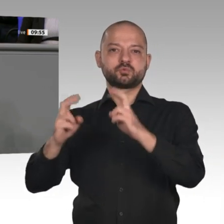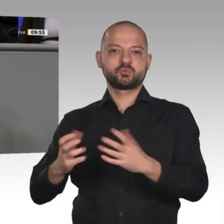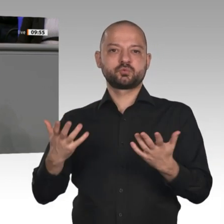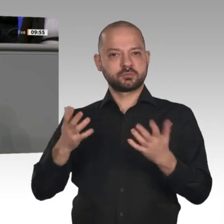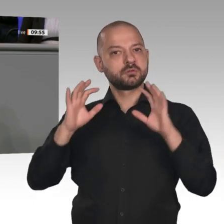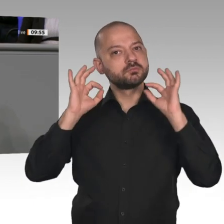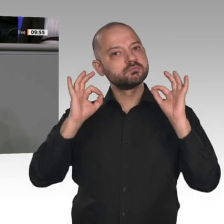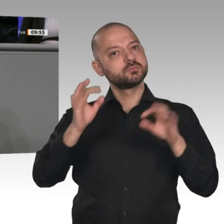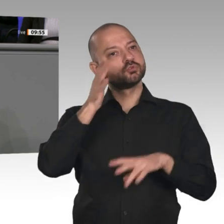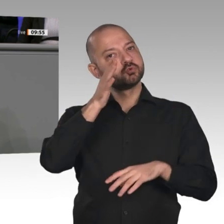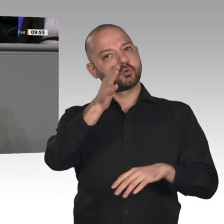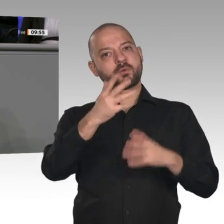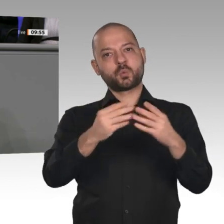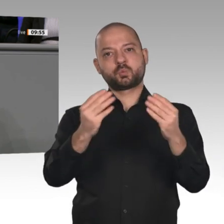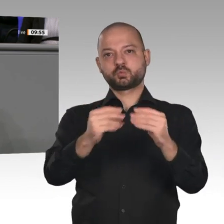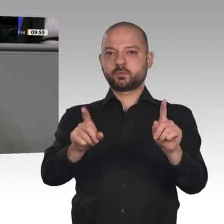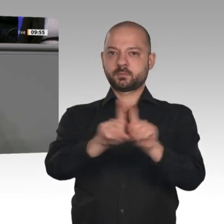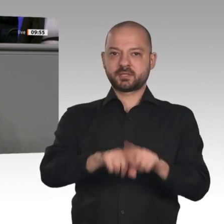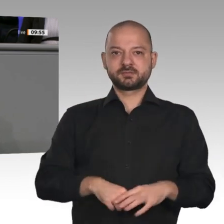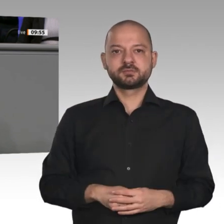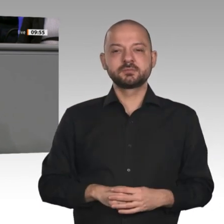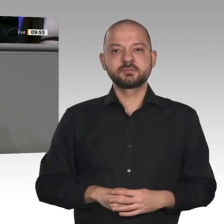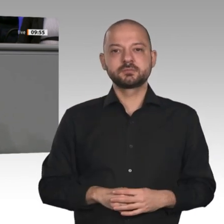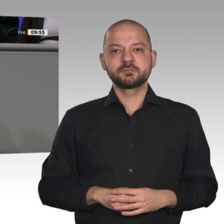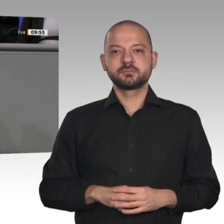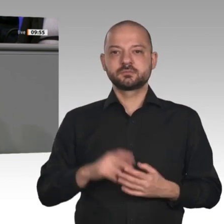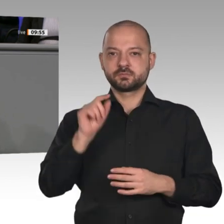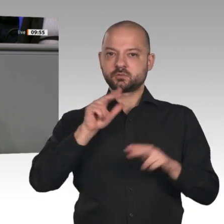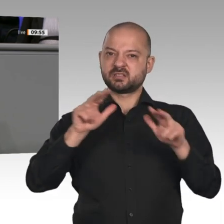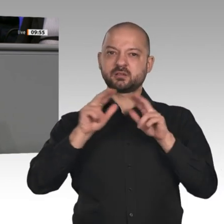Bundesregierung jedenfalls wird mit ihrer Wirtschaftspolitik scheitern. Es hat schon